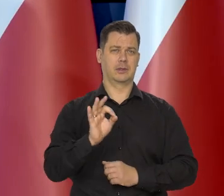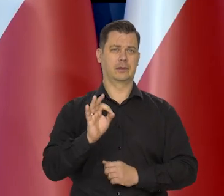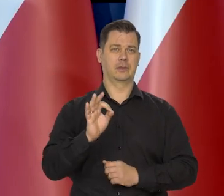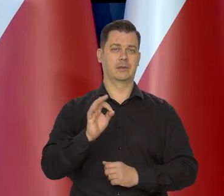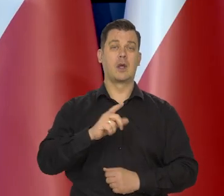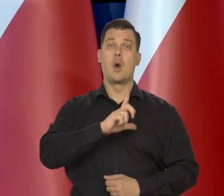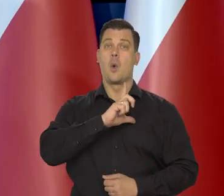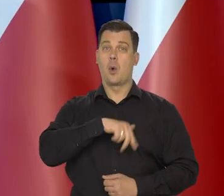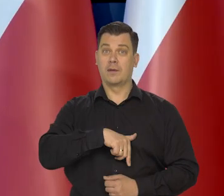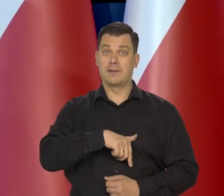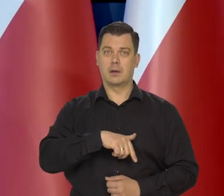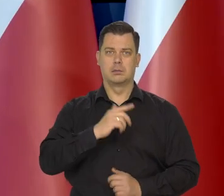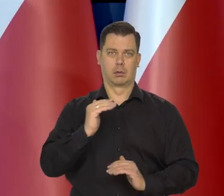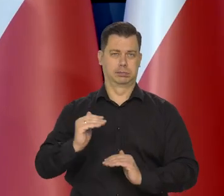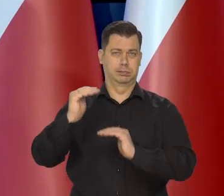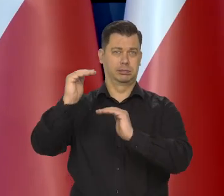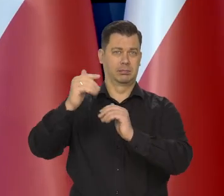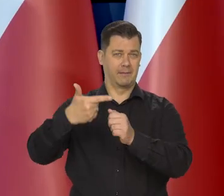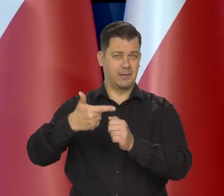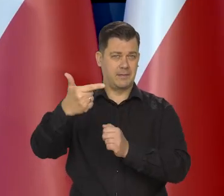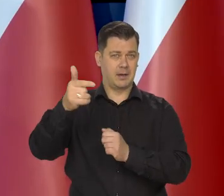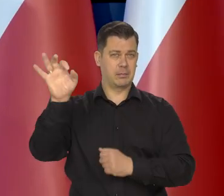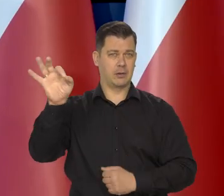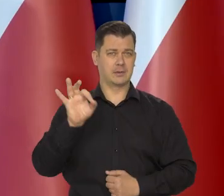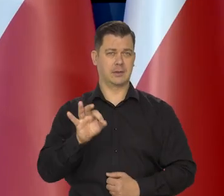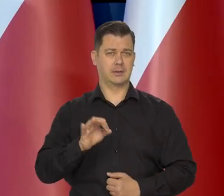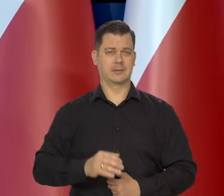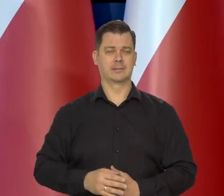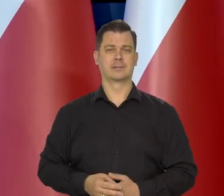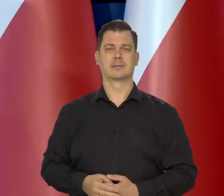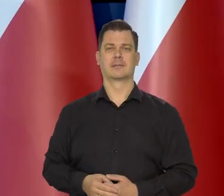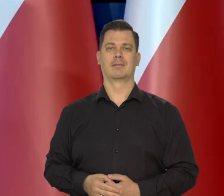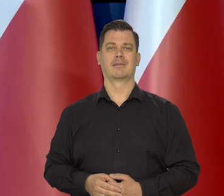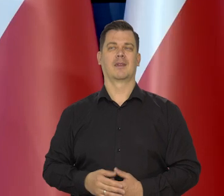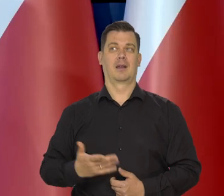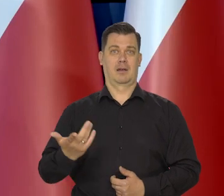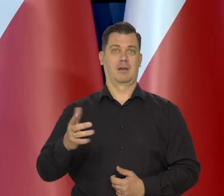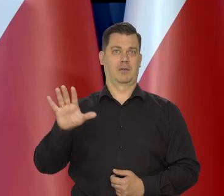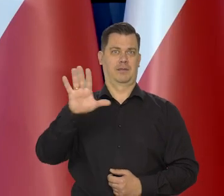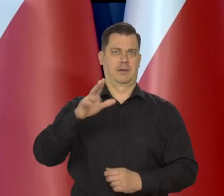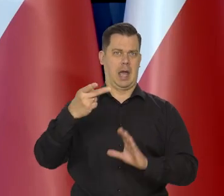Na Łotwie jest bliska 22%, chociaż to są kraje euro.